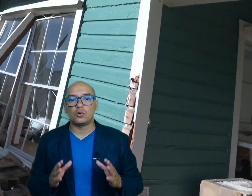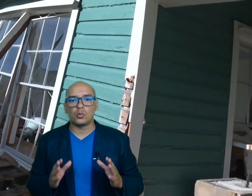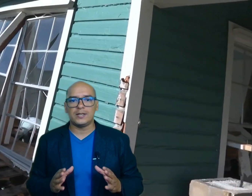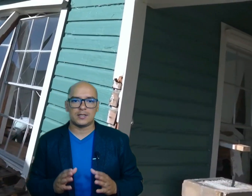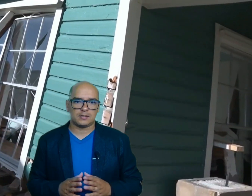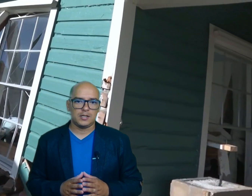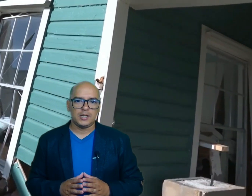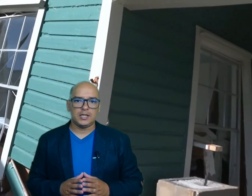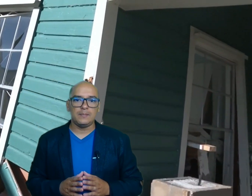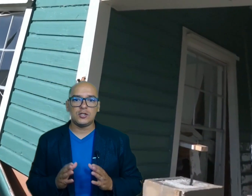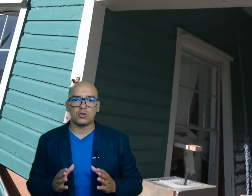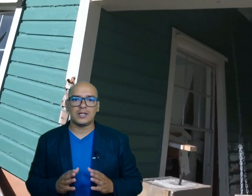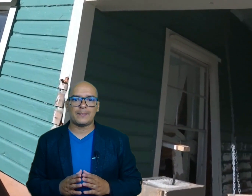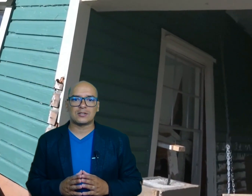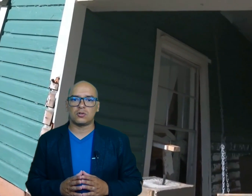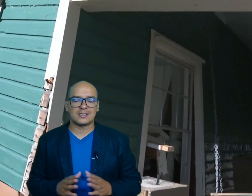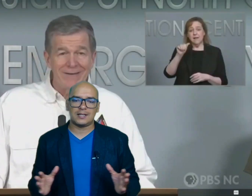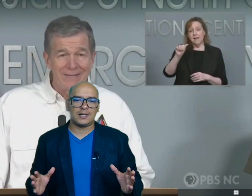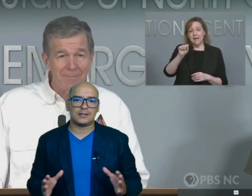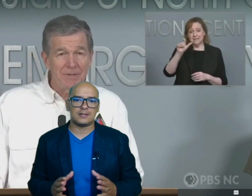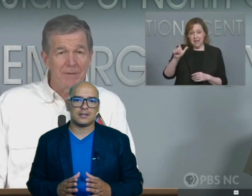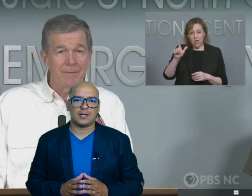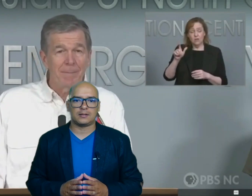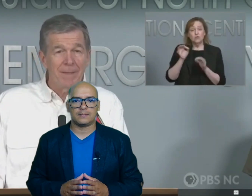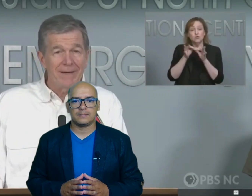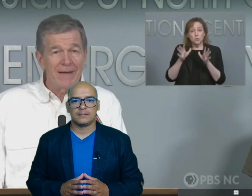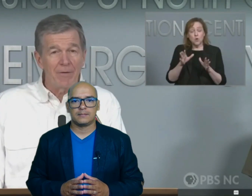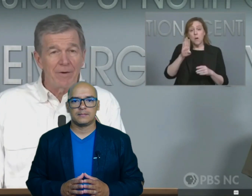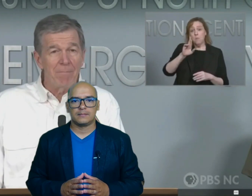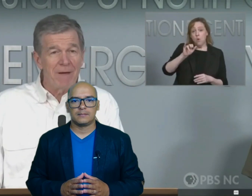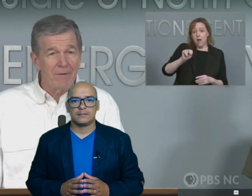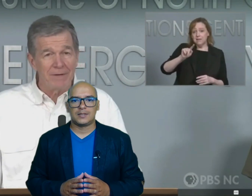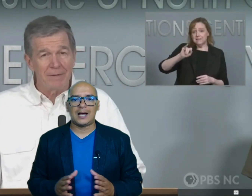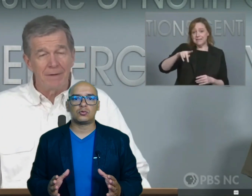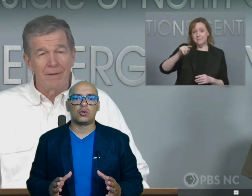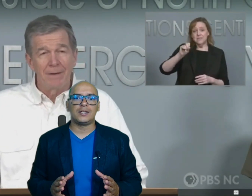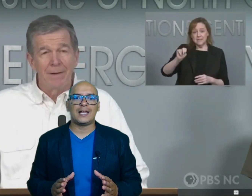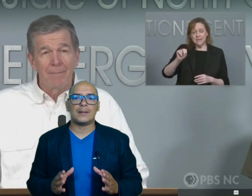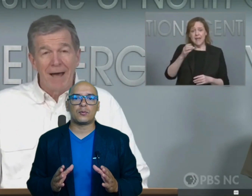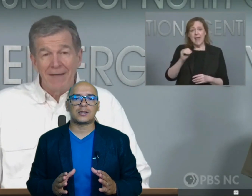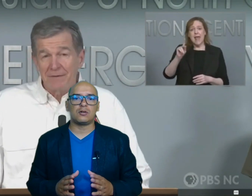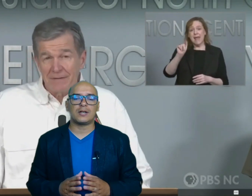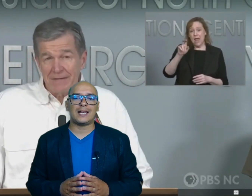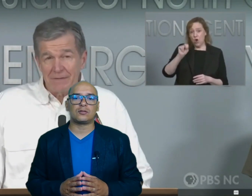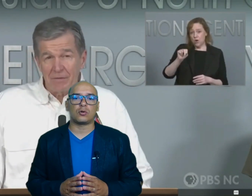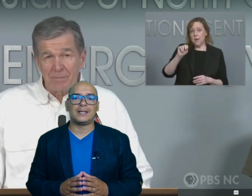ruinas y millones de personas sin electricidad las autoridades reportaron que la tormenta